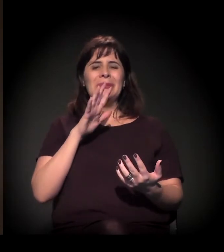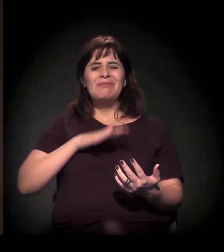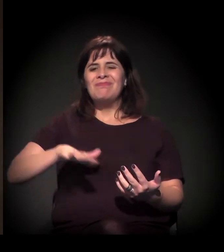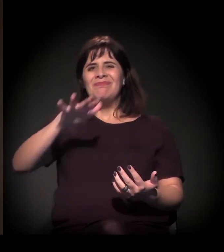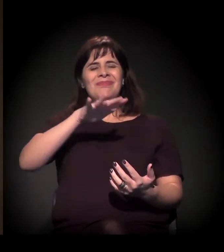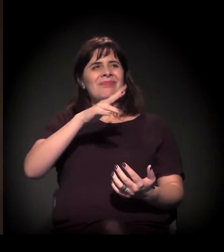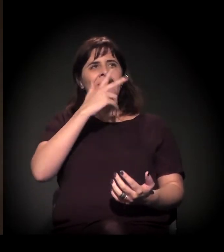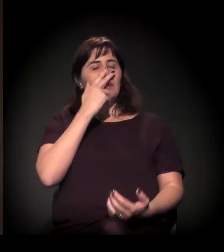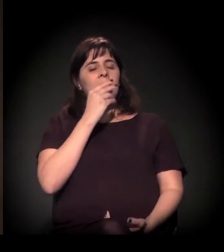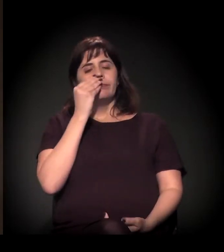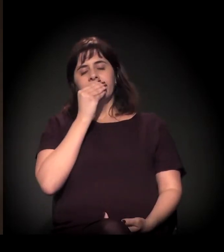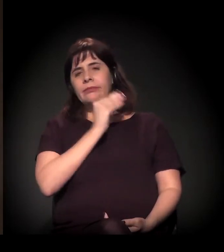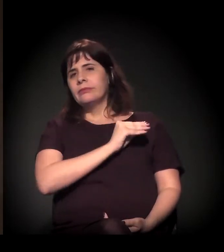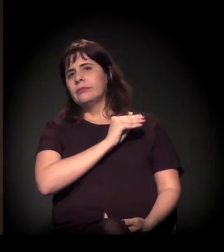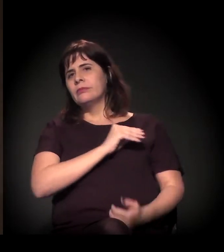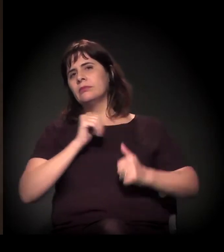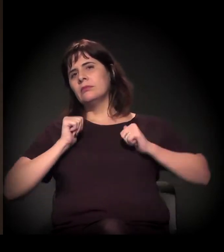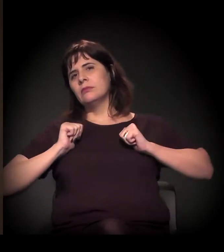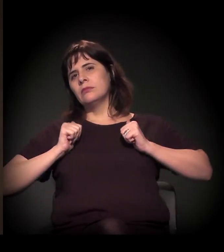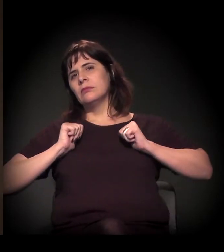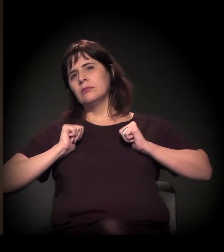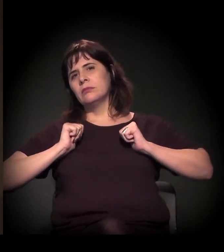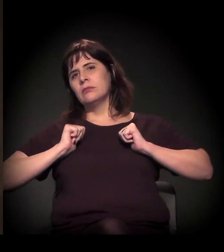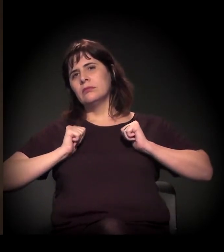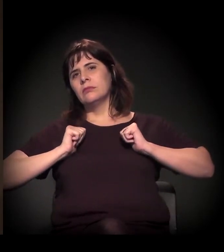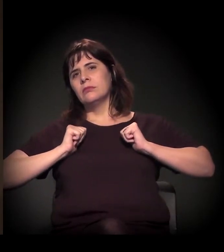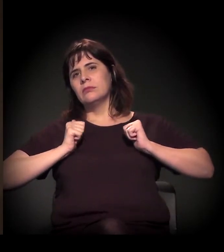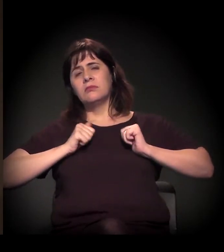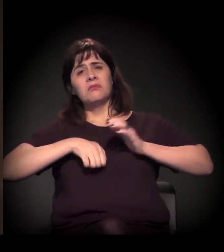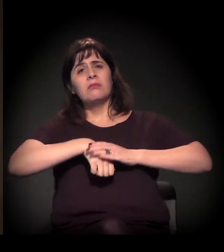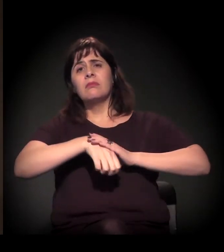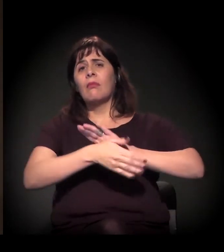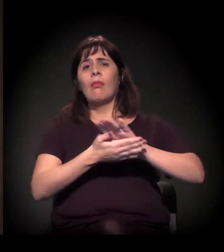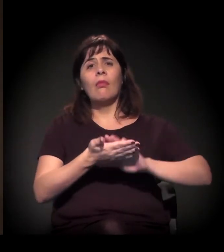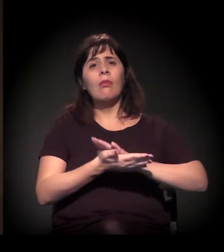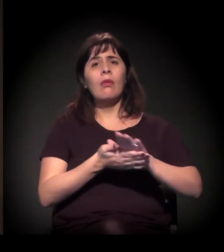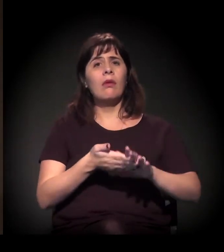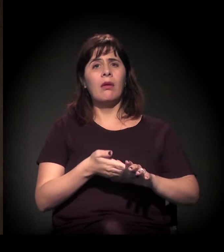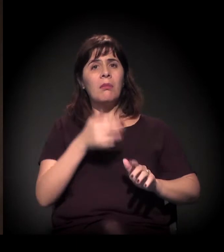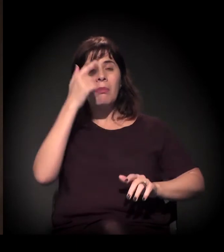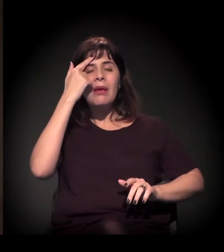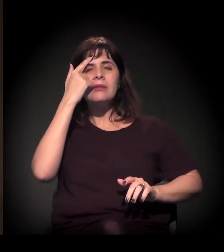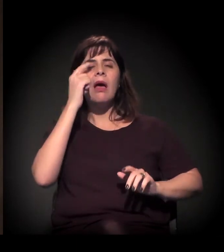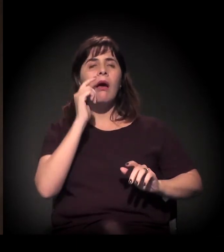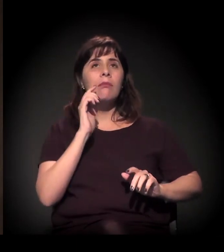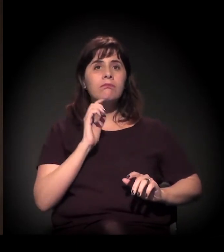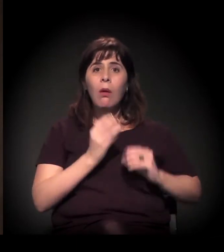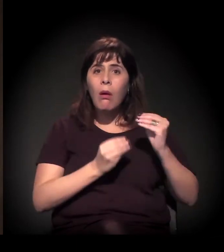no sentido de construir soluções de lonogo prazo...